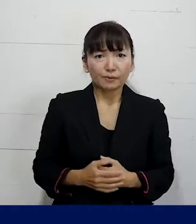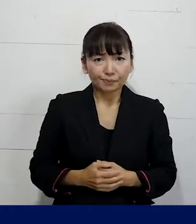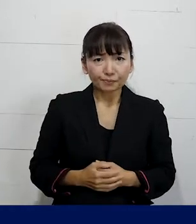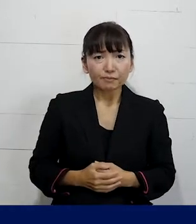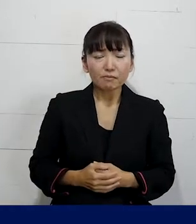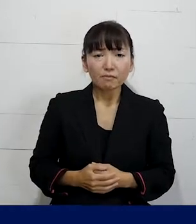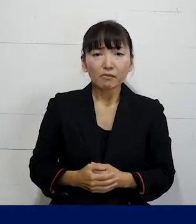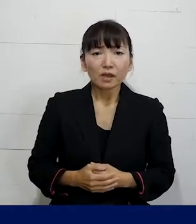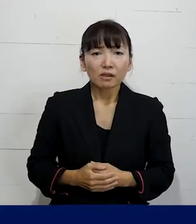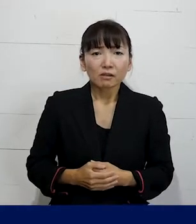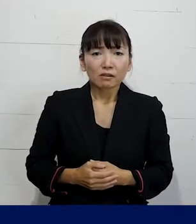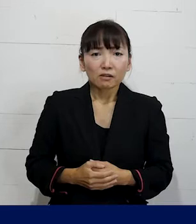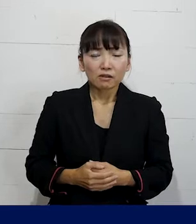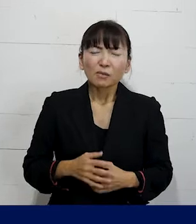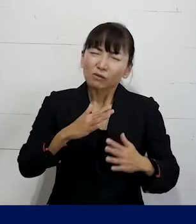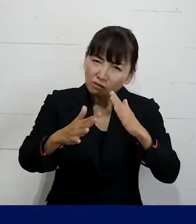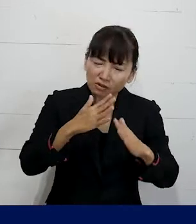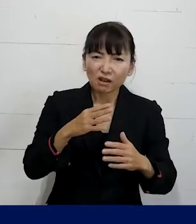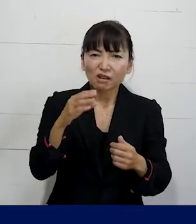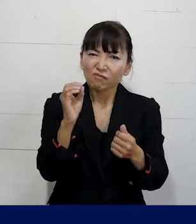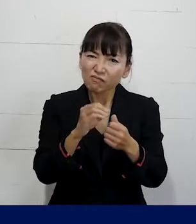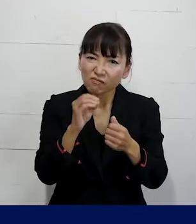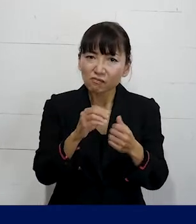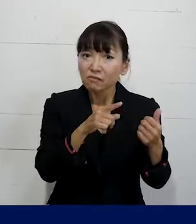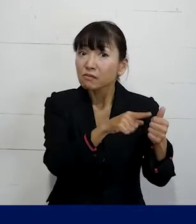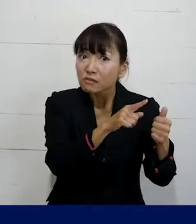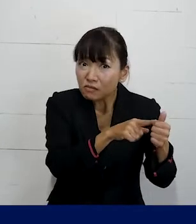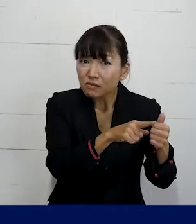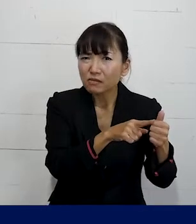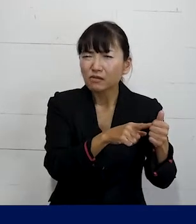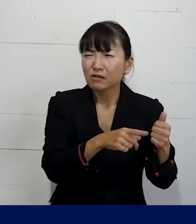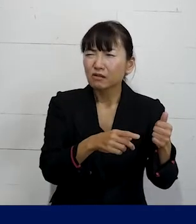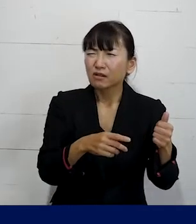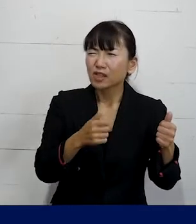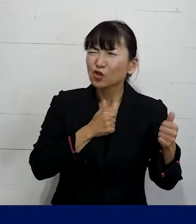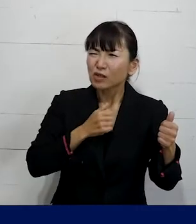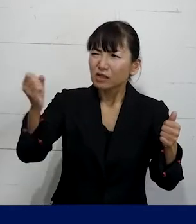例えばその噂やからかいをしていた人に 直接注意をしてください